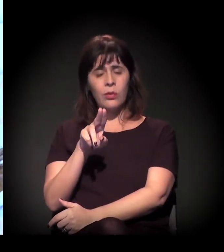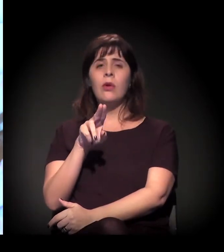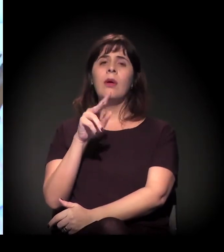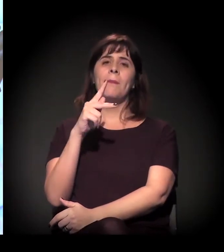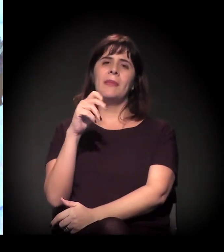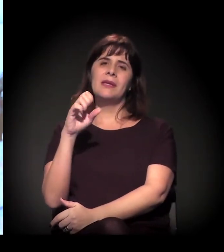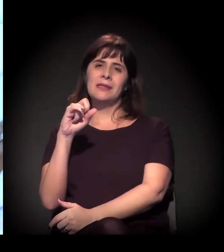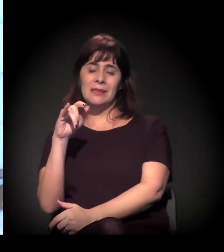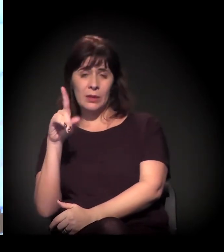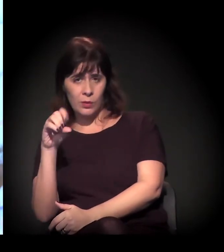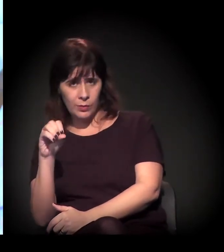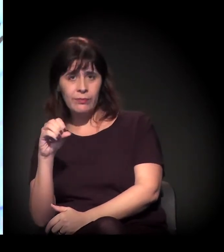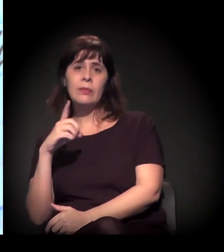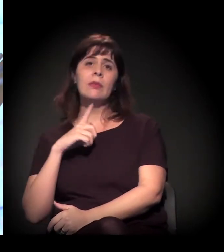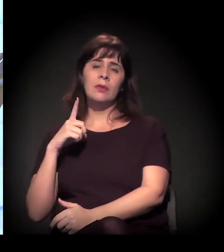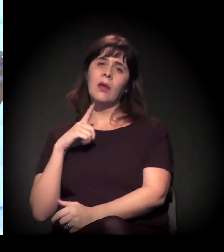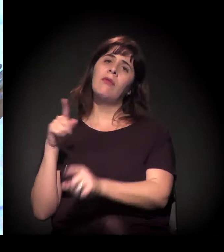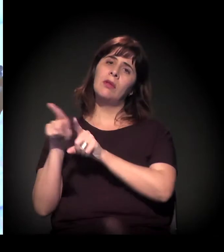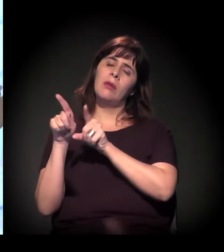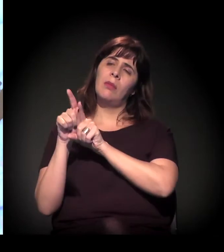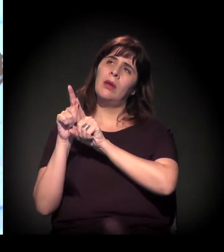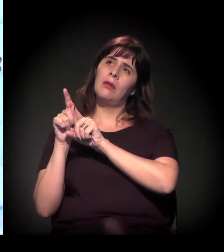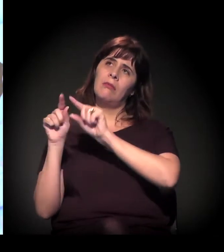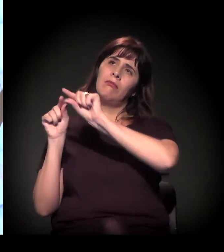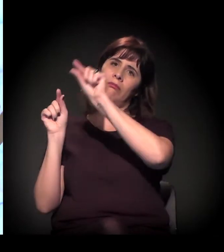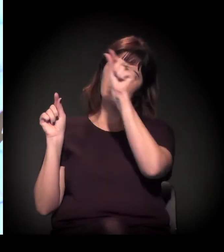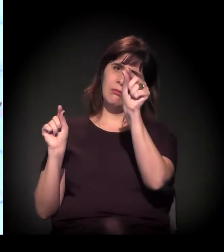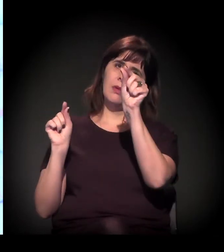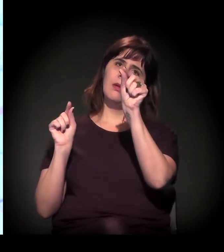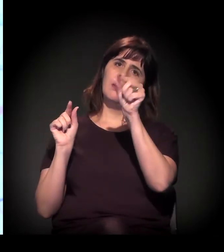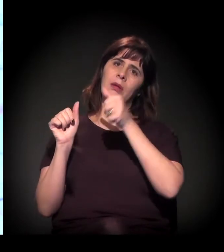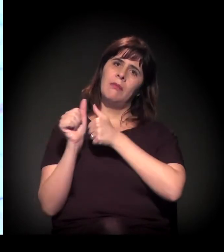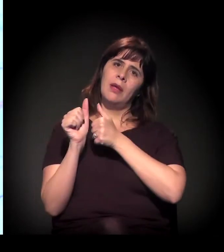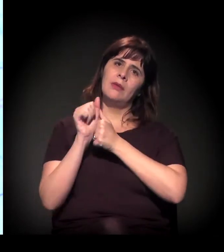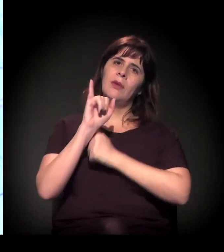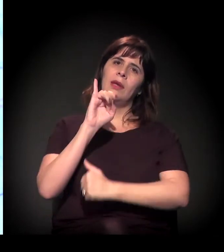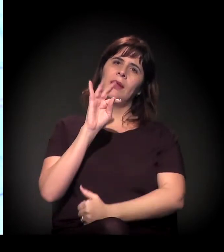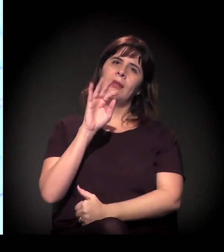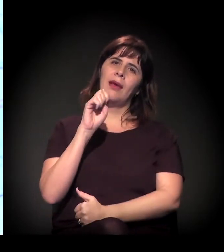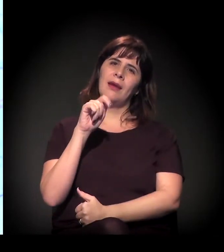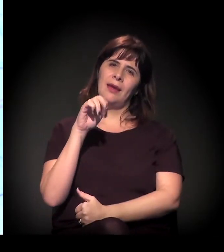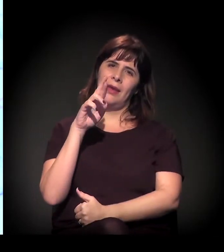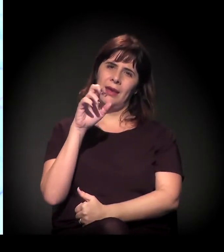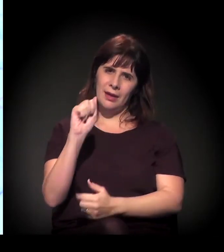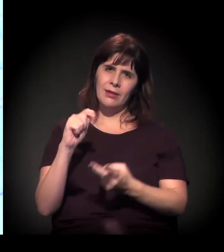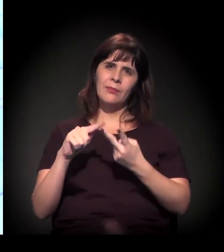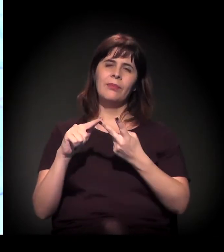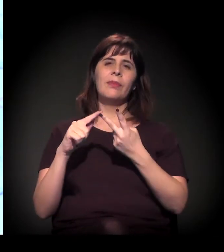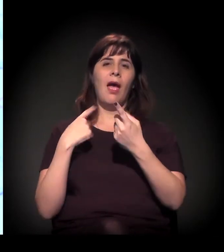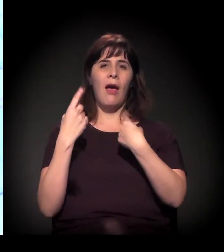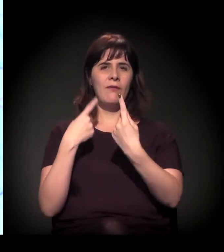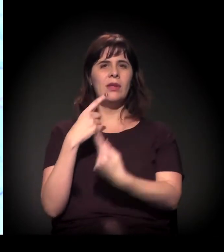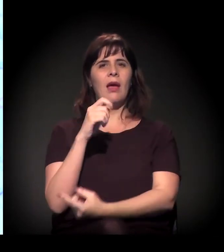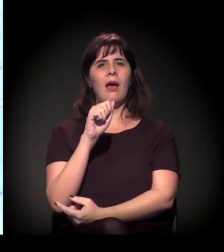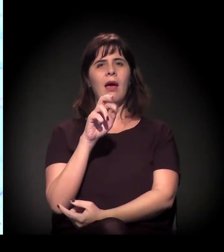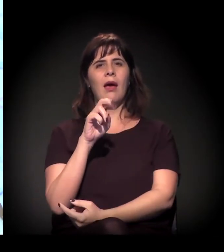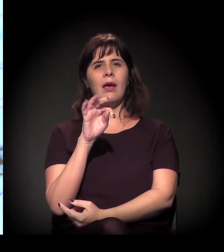Itaquera/São Mateus, aquela região toda, ligando a Ayrton Senna com Mauá.